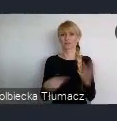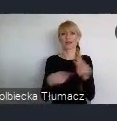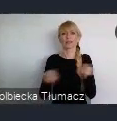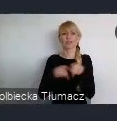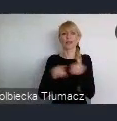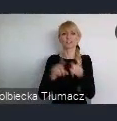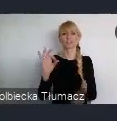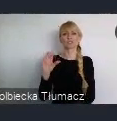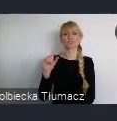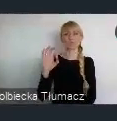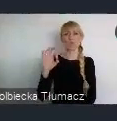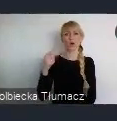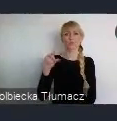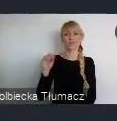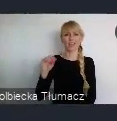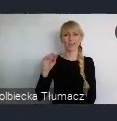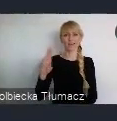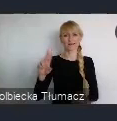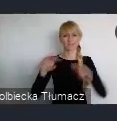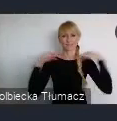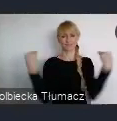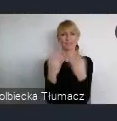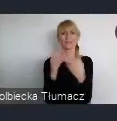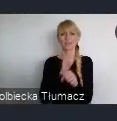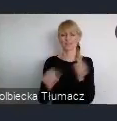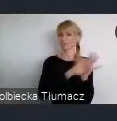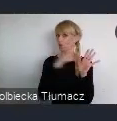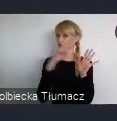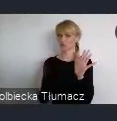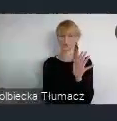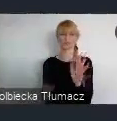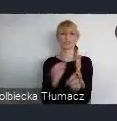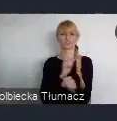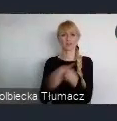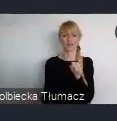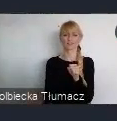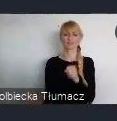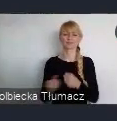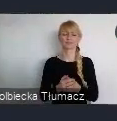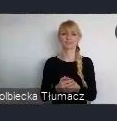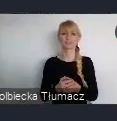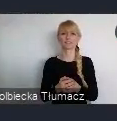miasta do dziś dnia. I do dziś dnia pełni taką rolę ważną,